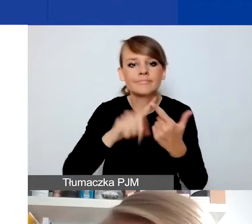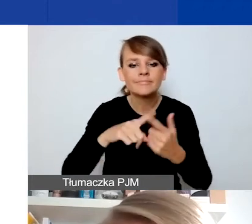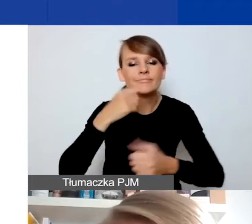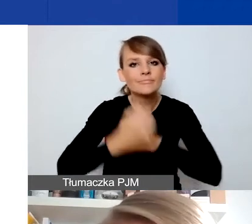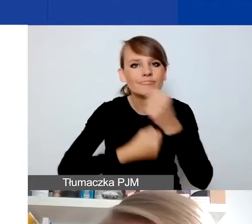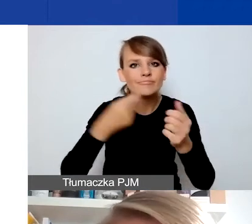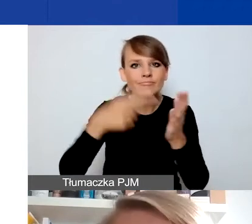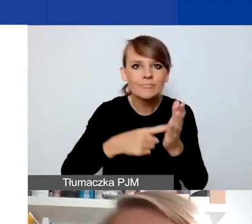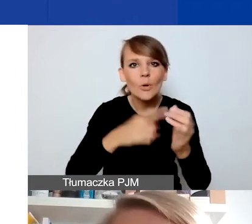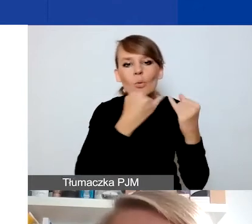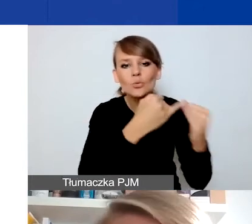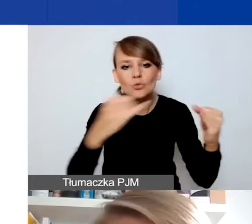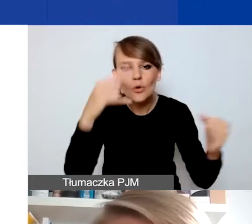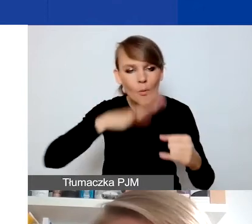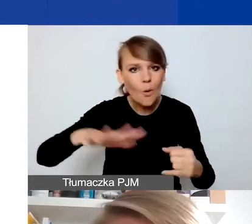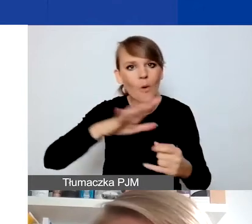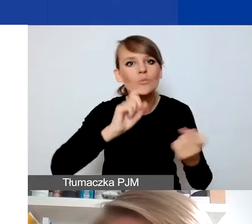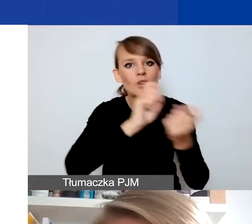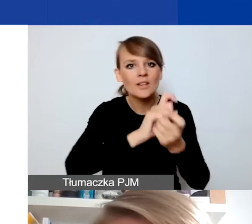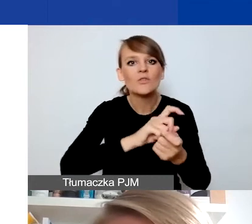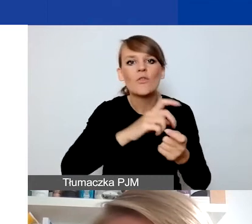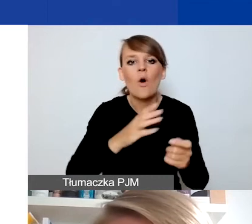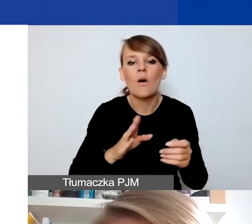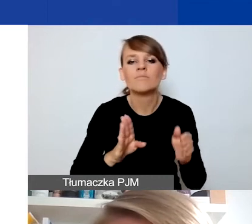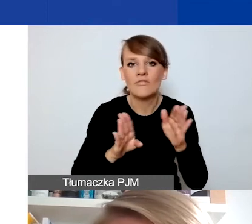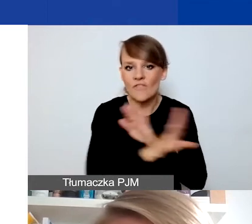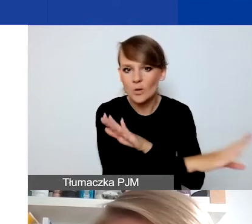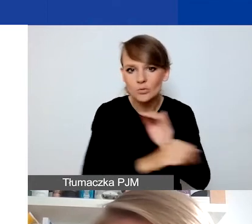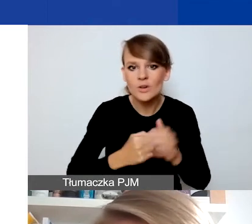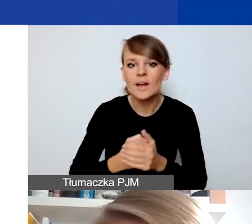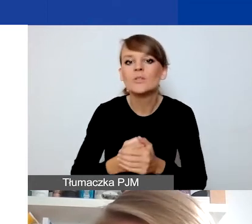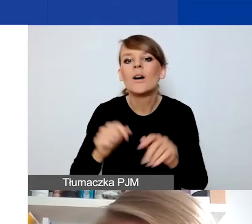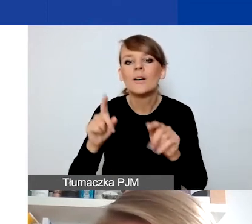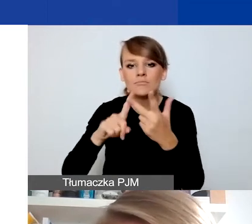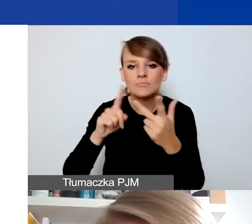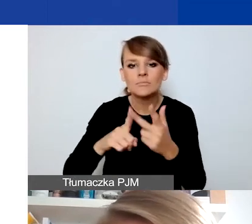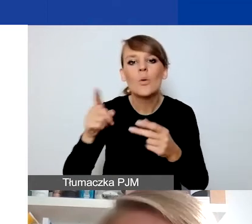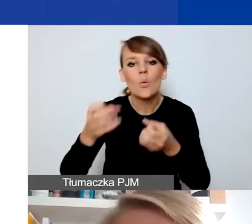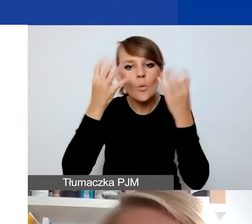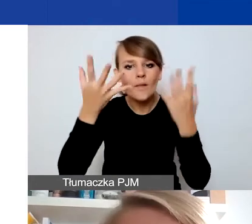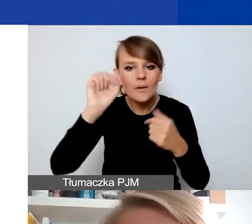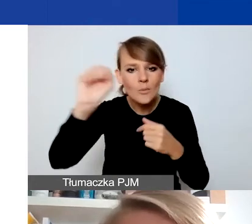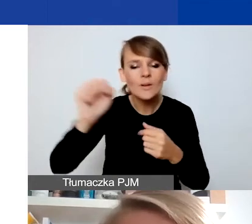i przeciwdziałanie wykluczeniu, i budowanie kultury demokratycznej i zaangażowania obywatelskiego na poziomie lokalnym.